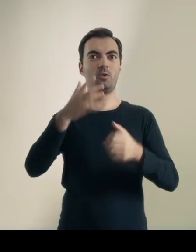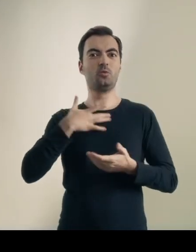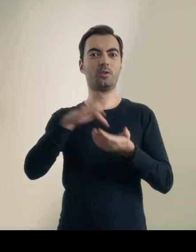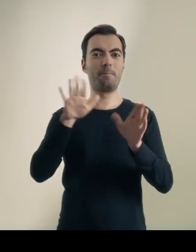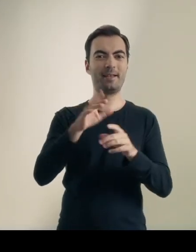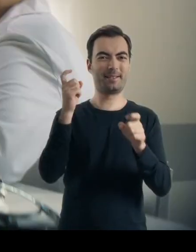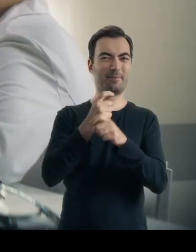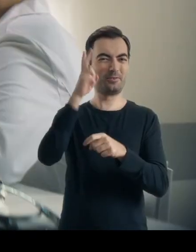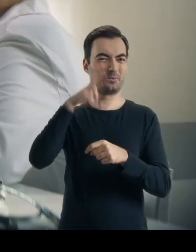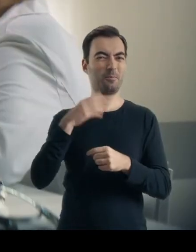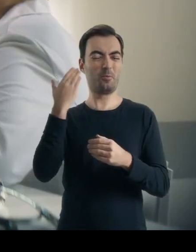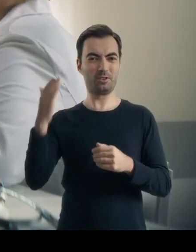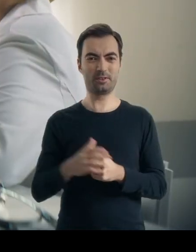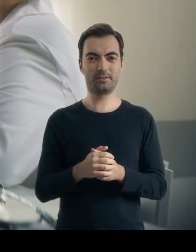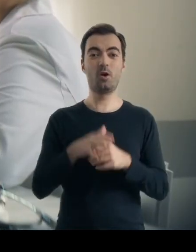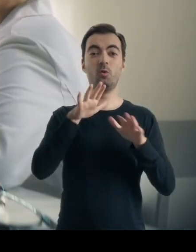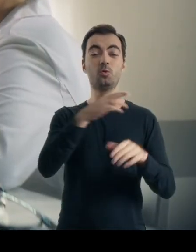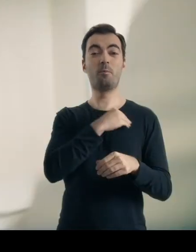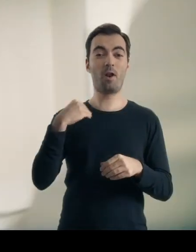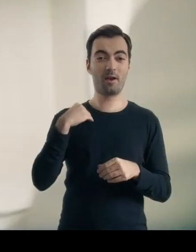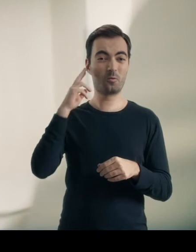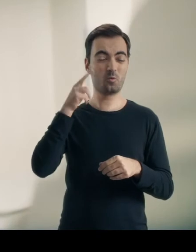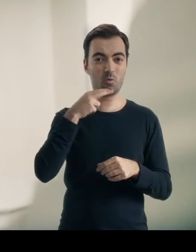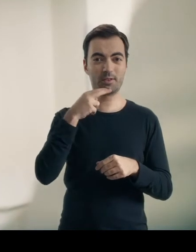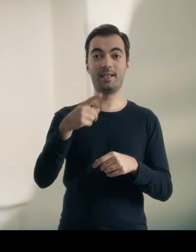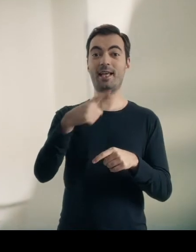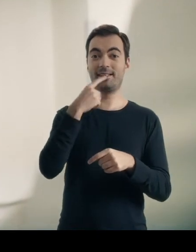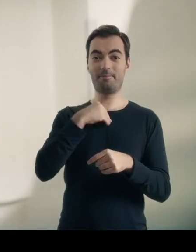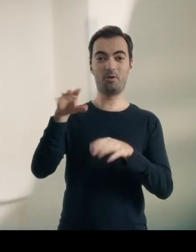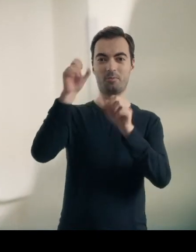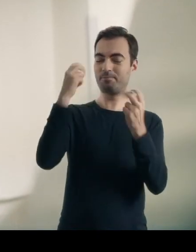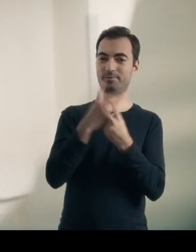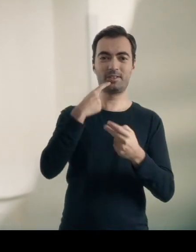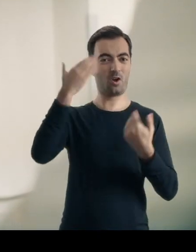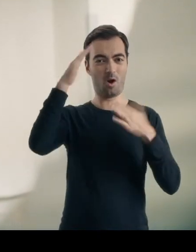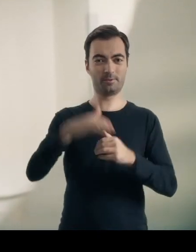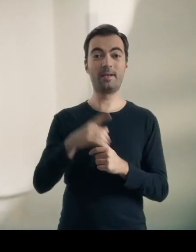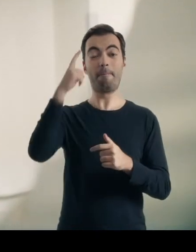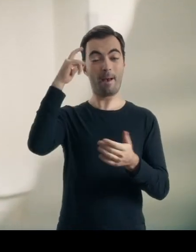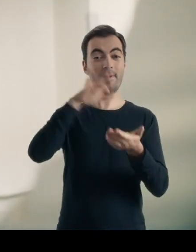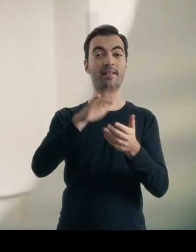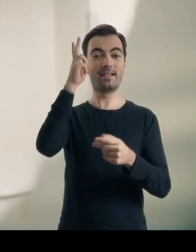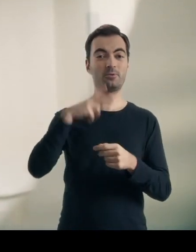Dla wielu głuchych Polaków język polski jest językiem obcym. Ég vil hjálpa pér en ég skil ekki vandamálið. W instytucjach publicznych masz prawo do uzyskania informacji